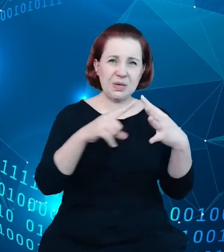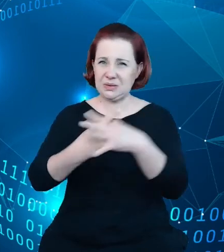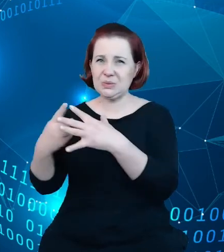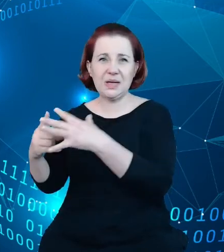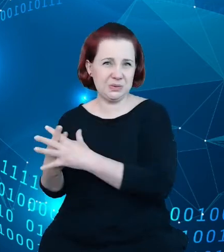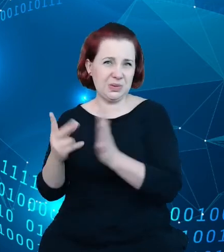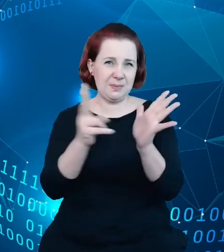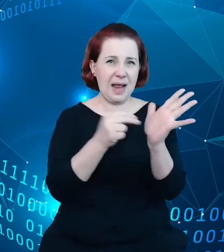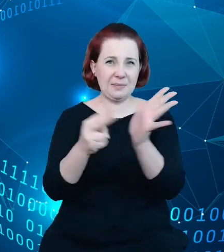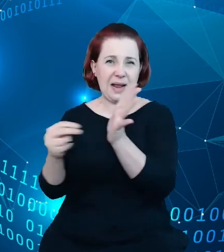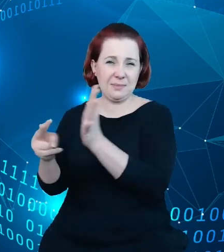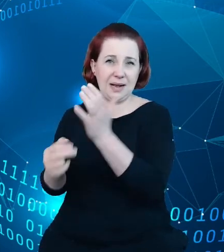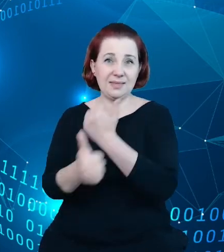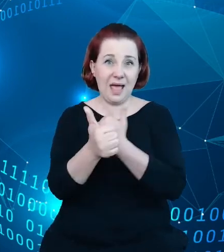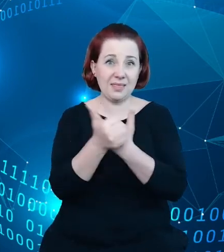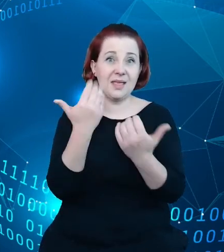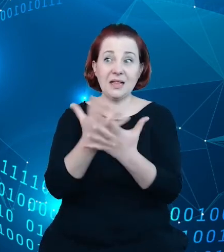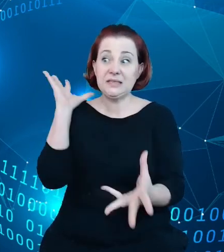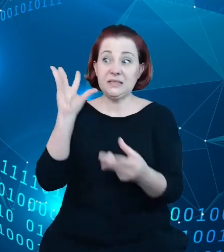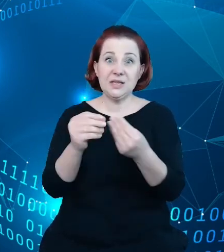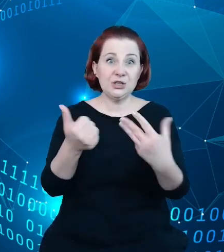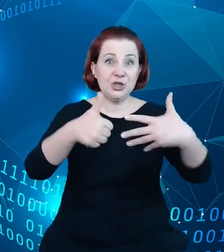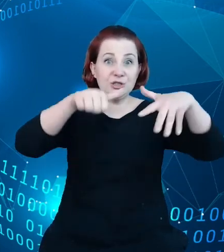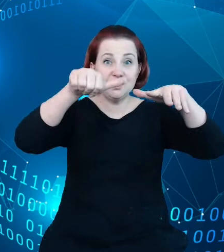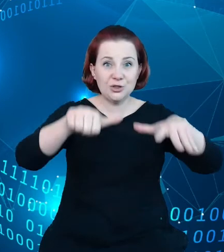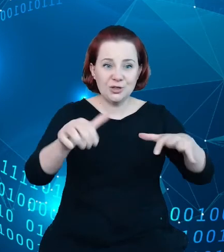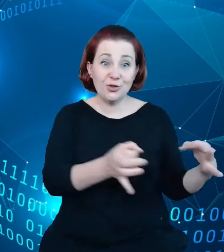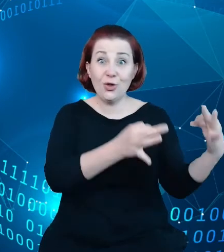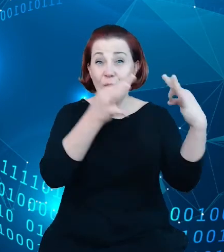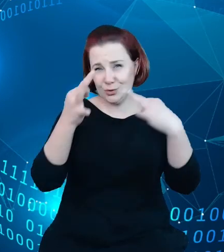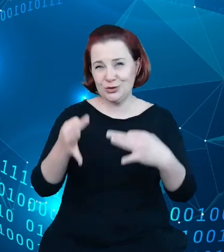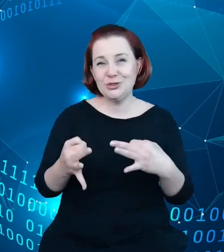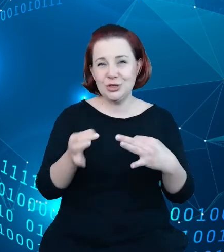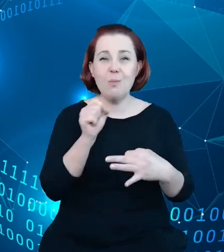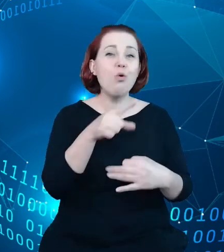6 miesięcy praktycznie do dnia dzisiejszego trwa praca usilna nad tym, żeby tą jakość praktycznie do dnia dzisiejszego trwa praca usilna na tym żeby tą jakość